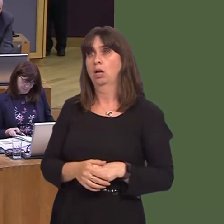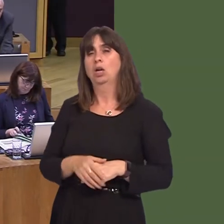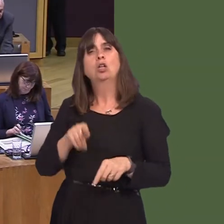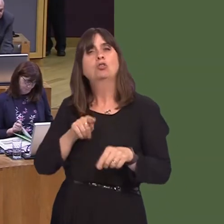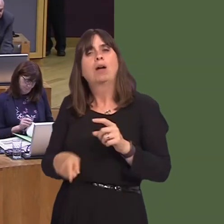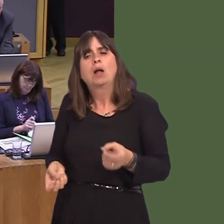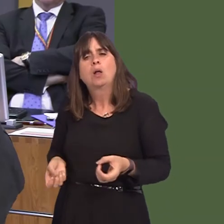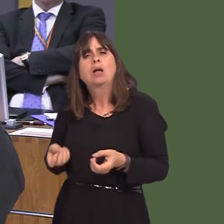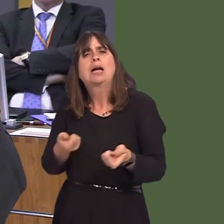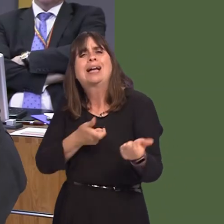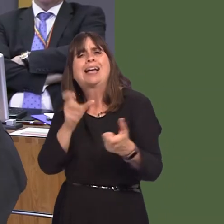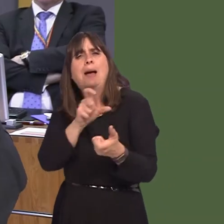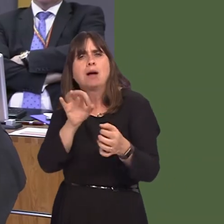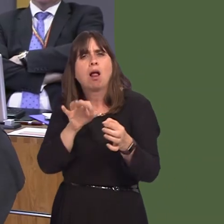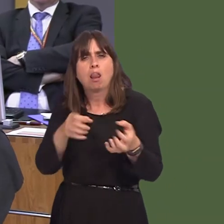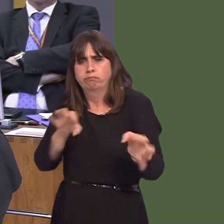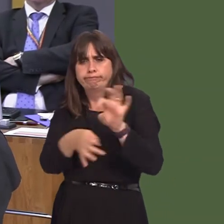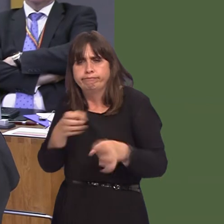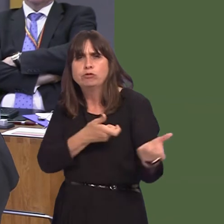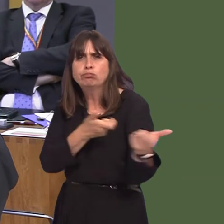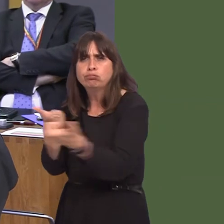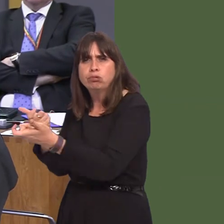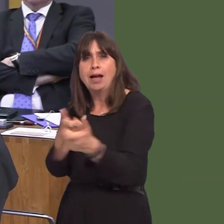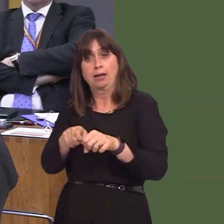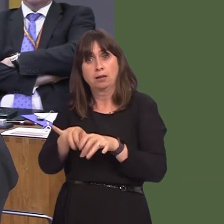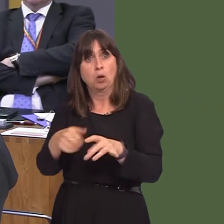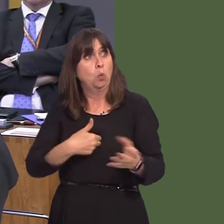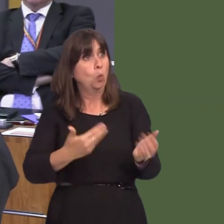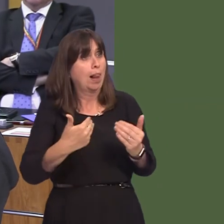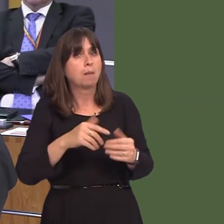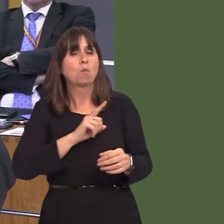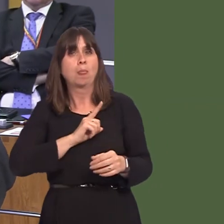improved chemical treatments are to be welcomed, we have areas of green wedge where knotweed